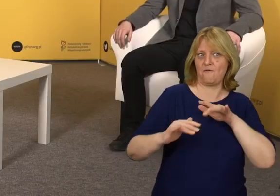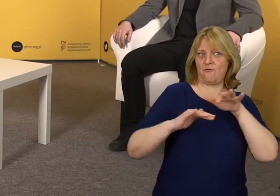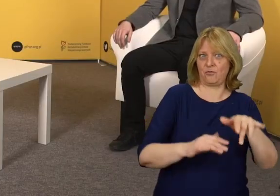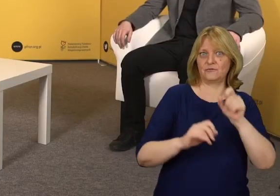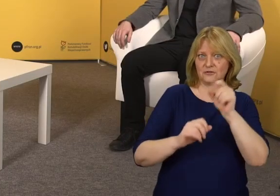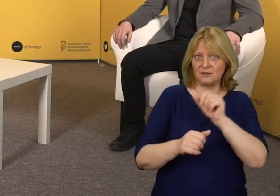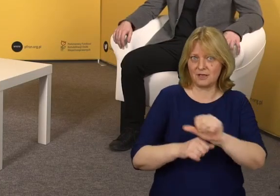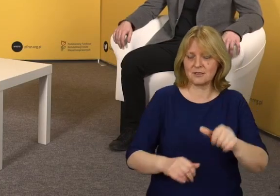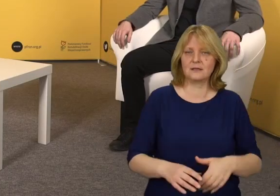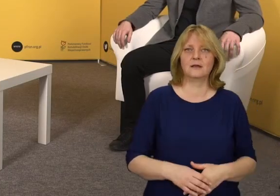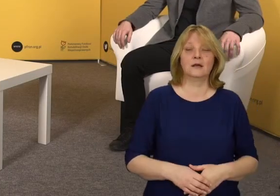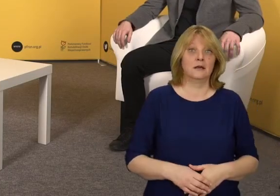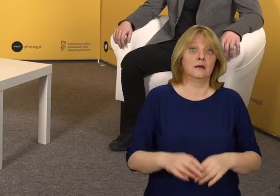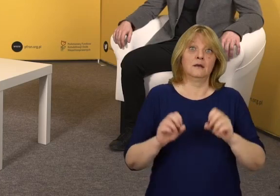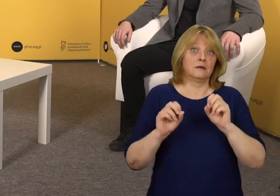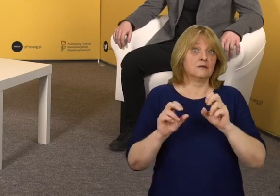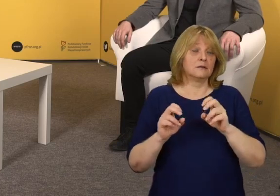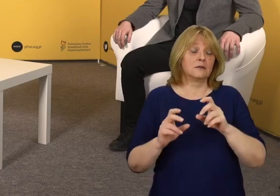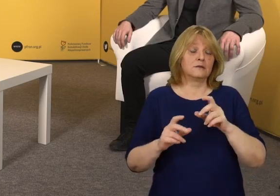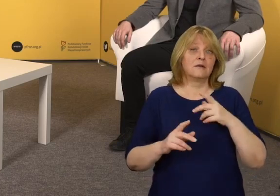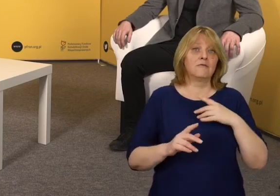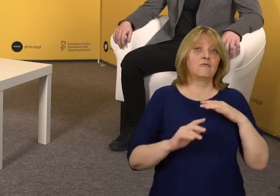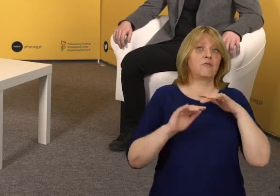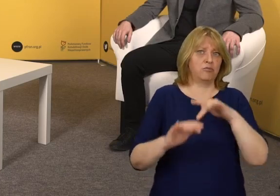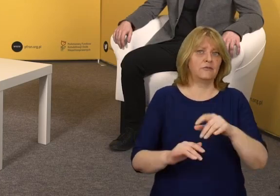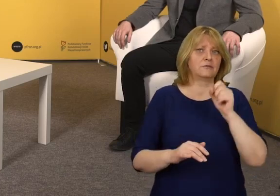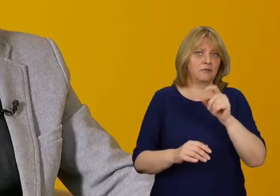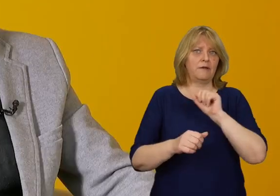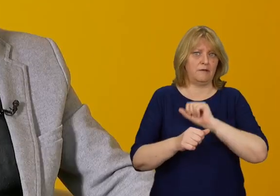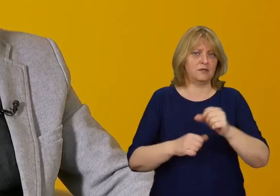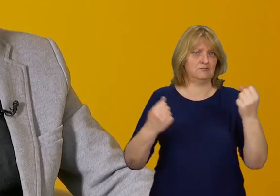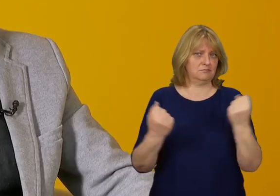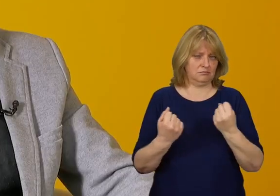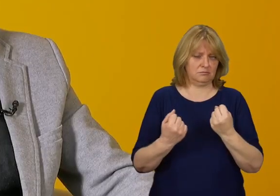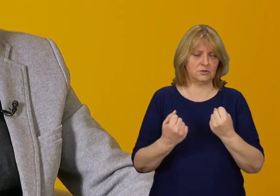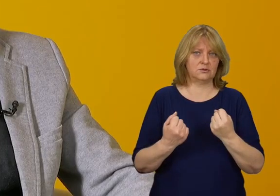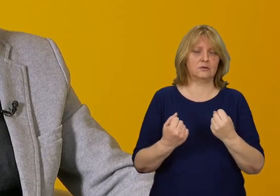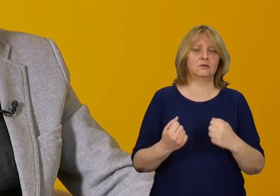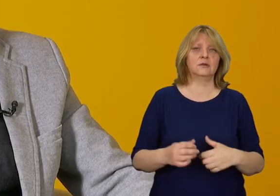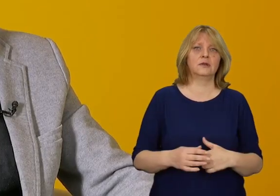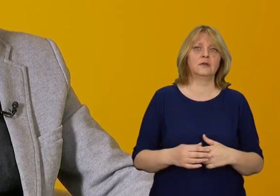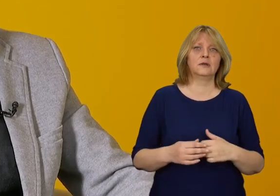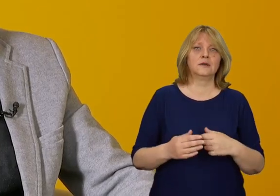Moim zdaniem wpływa w ogromnym znaczeniu.